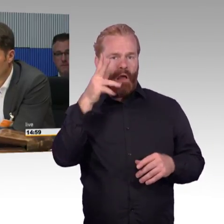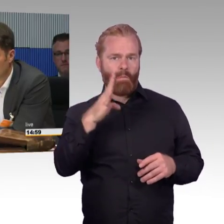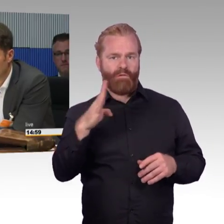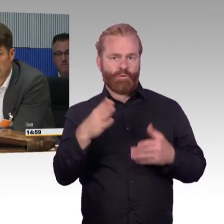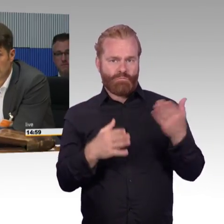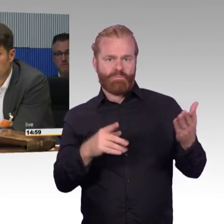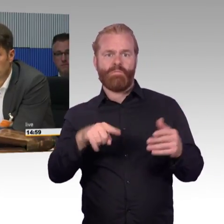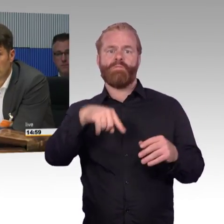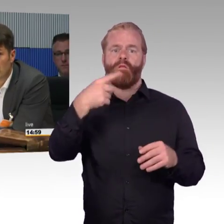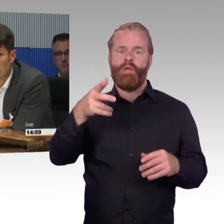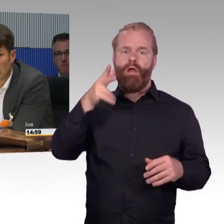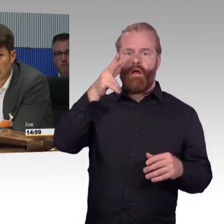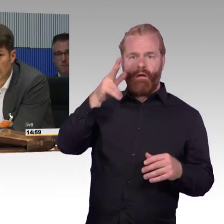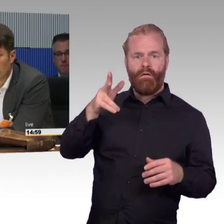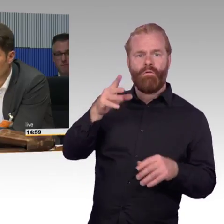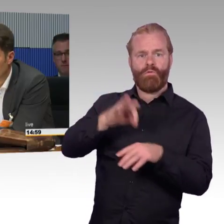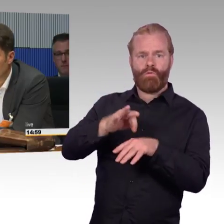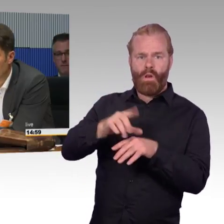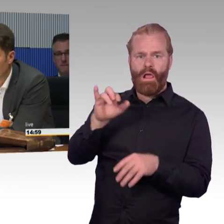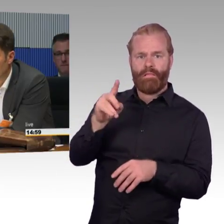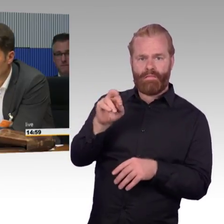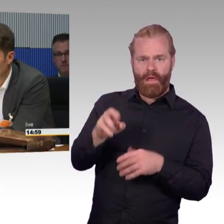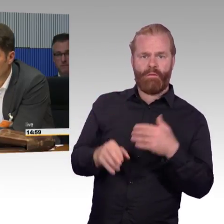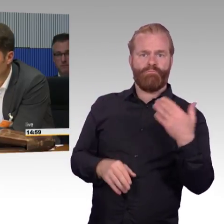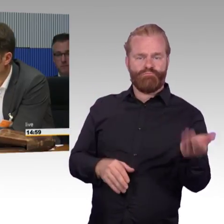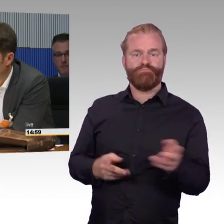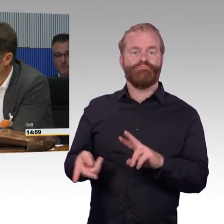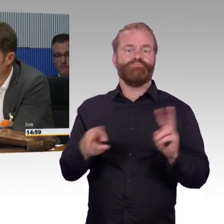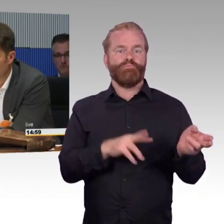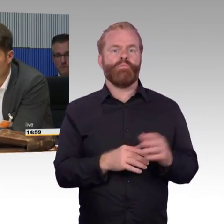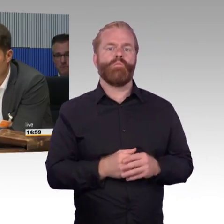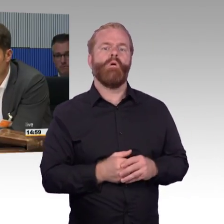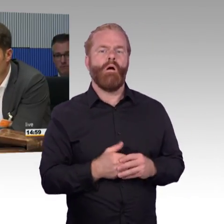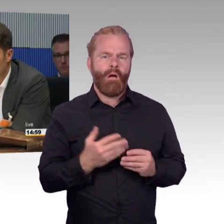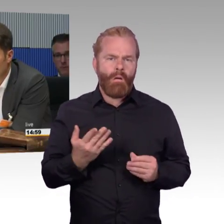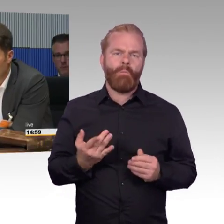um mit dem Zug zu fahren, ein Menschen mit Behinderung oder auch Familie mit Kinderwagen, ich habe selber Kinder, ich habe die gleichen Probleme,